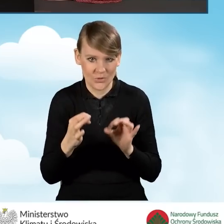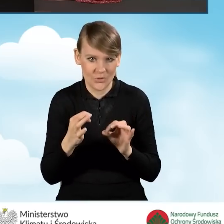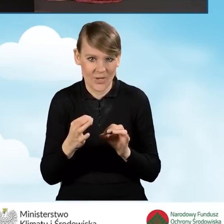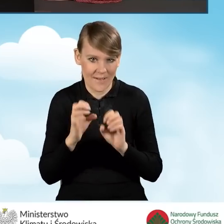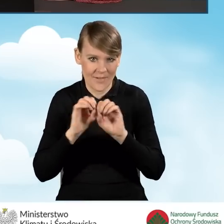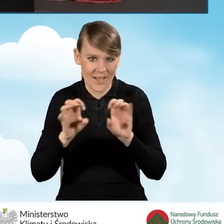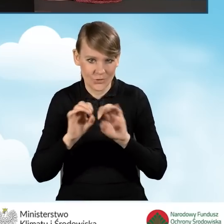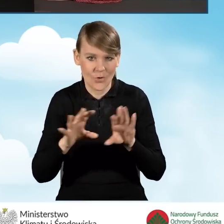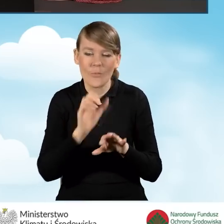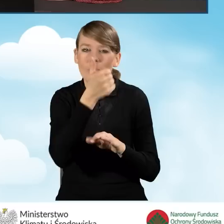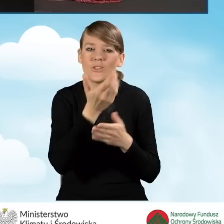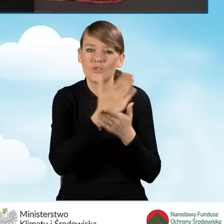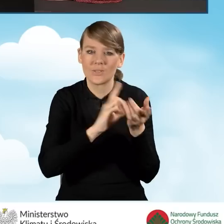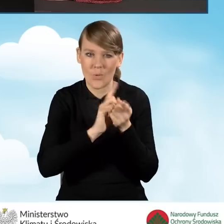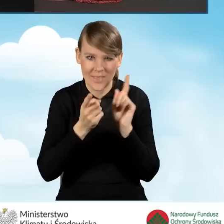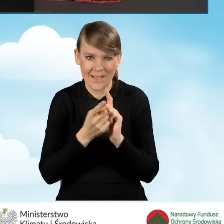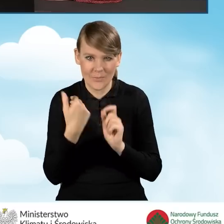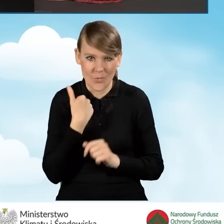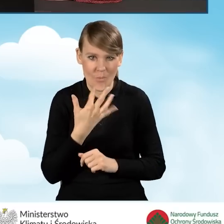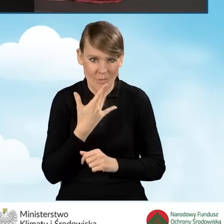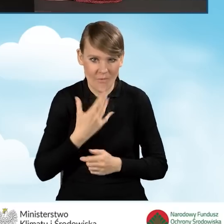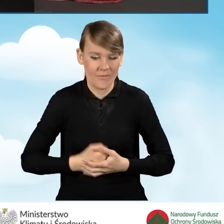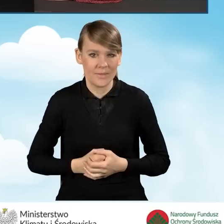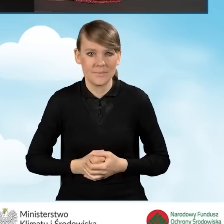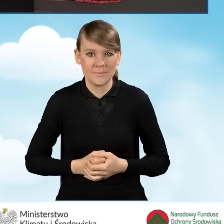w naszej dzisiejszej pierwszej części spotkania, to jest w sytuacji,